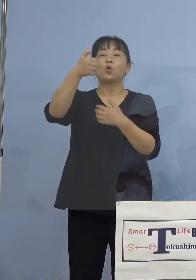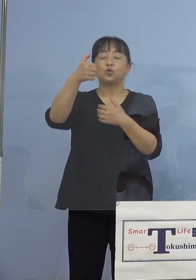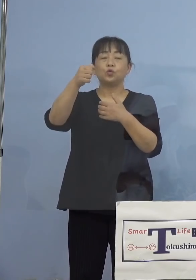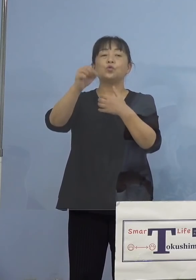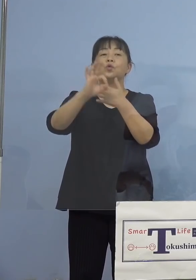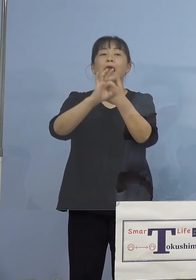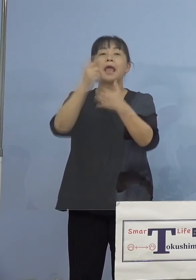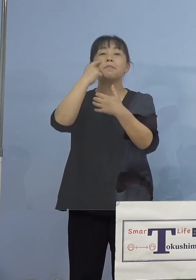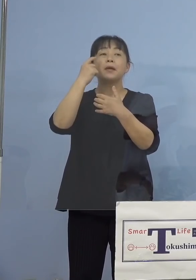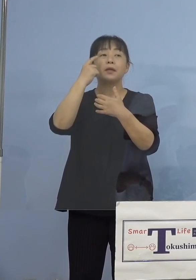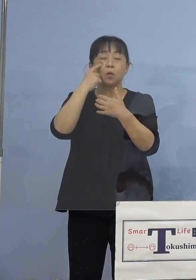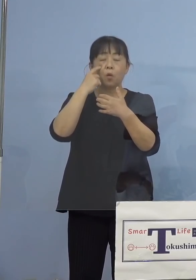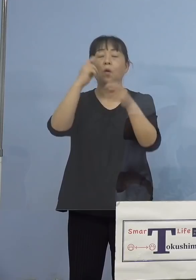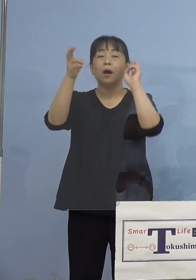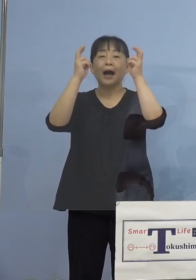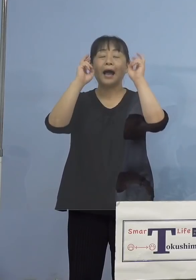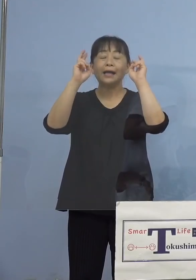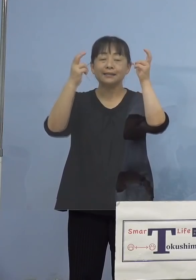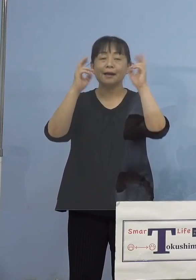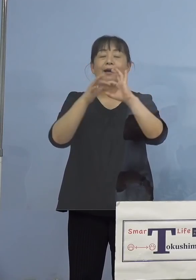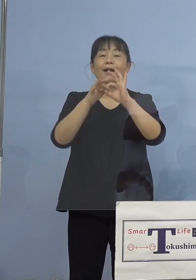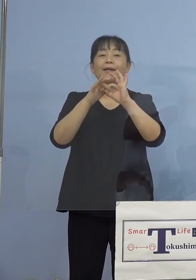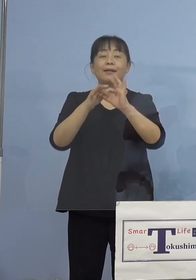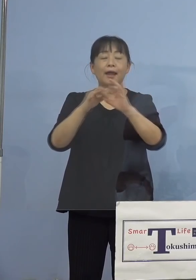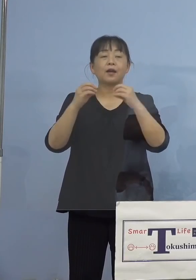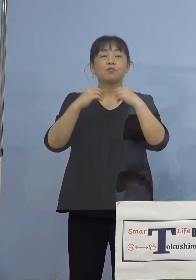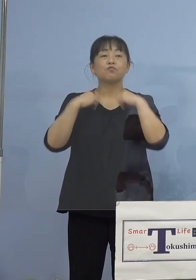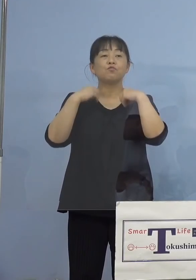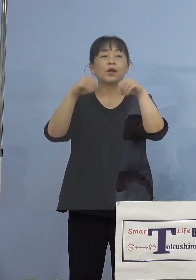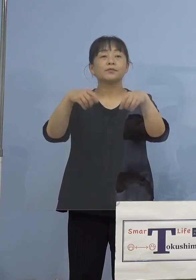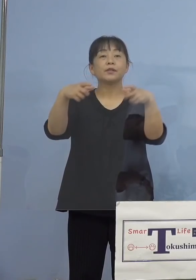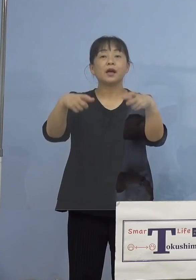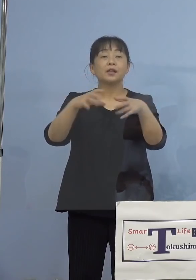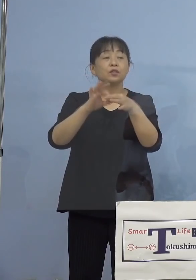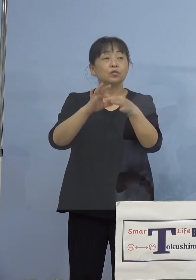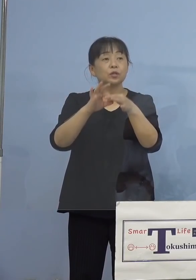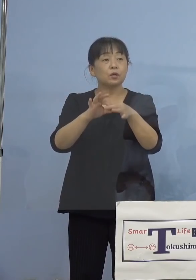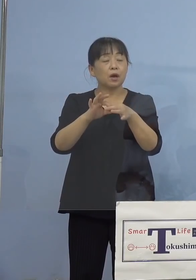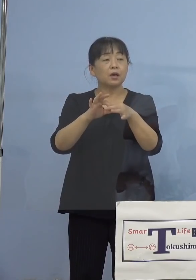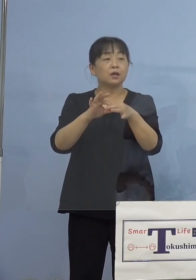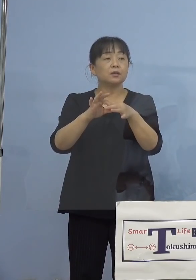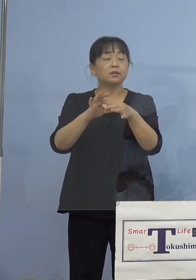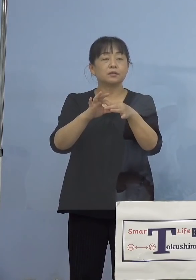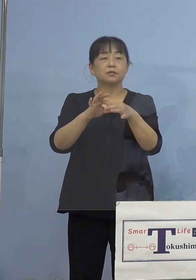ですが、同一部署というふうに あるんですけれど、まずどういう